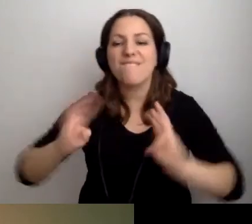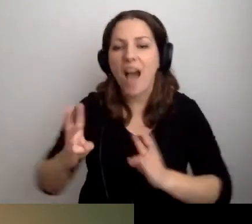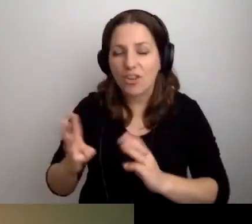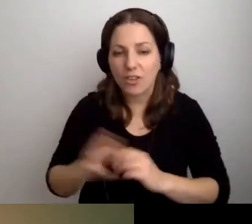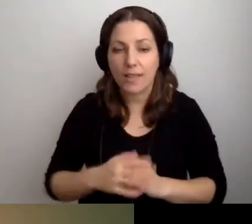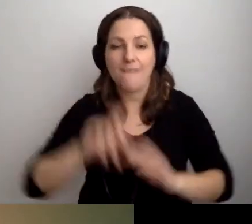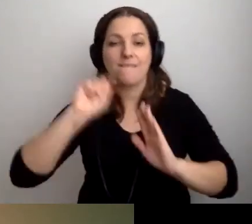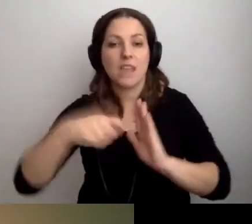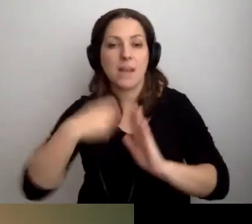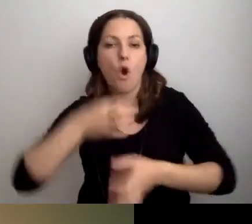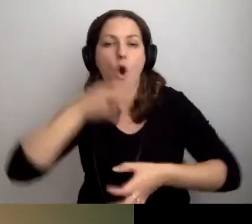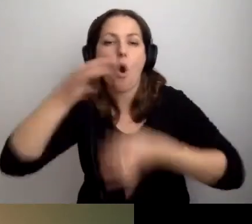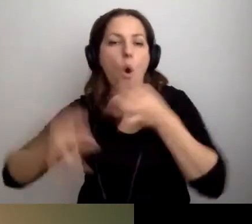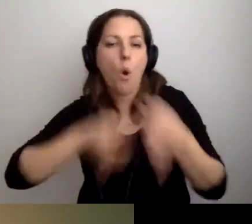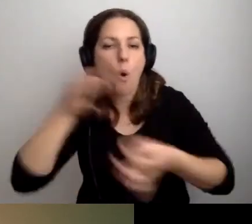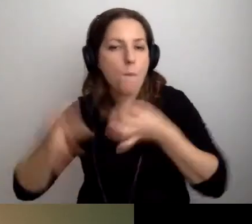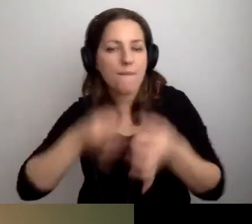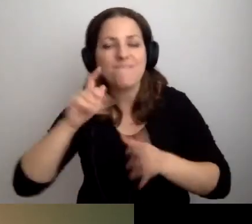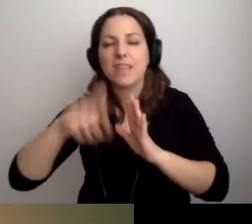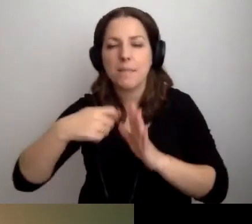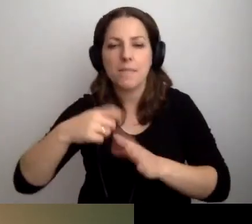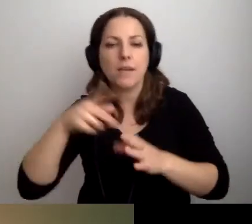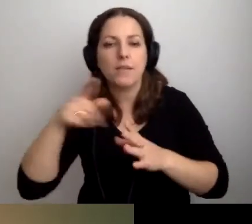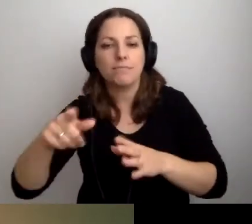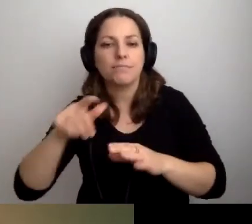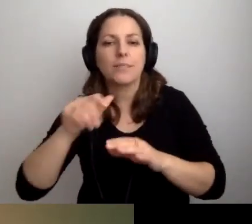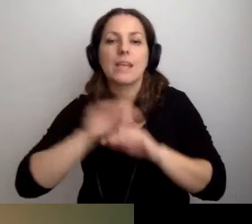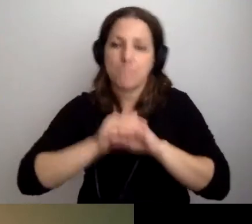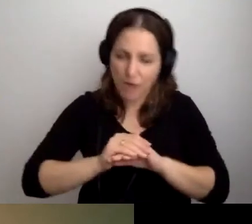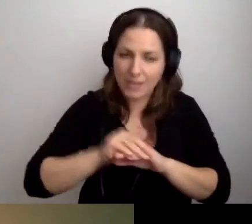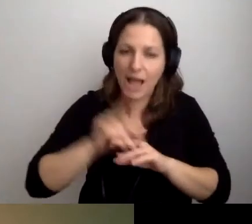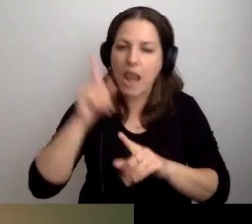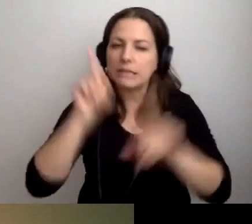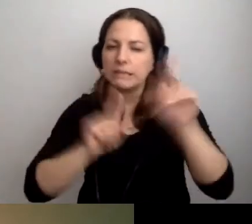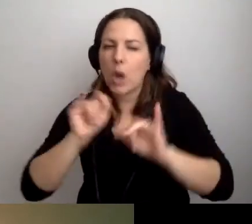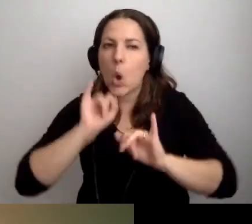Film jest przyjazny, ale miejscami jest głośna muzyka.